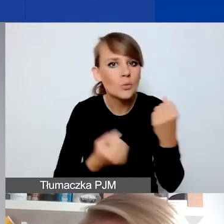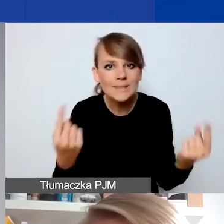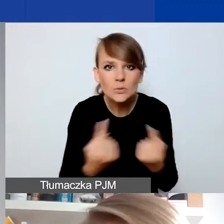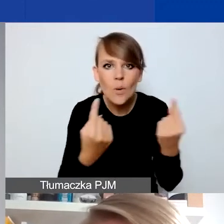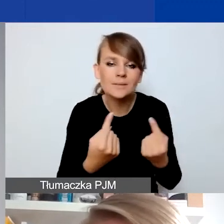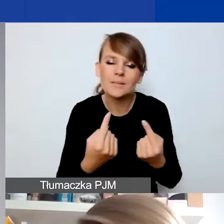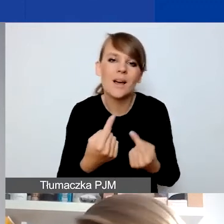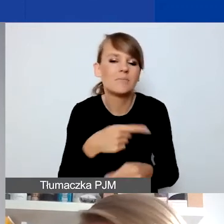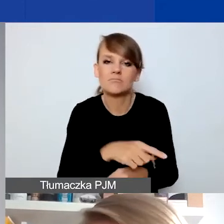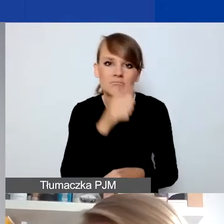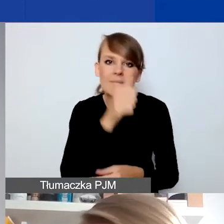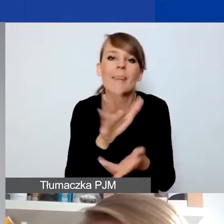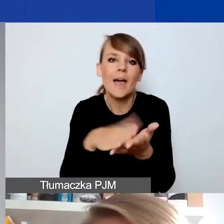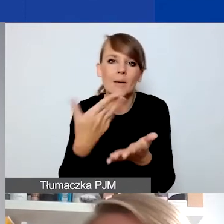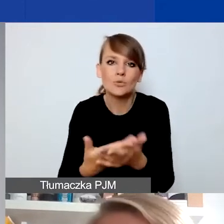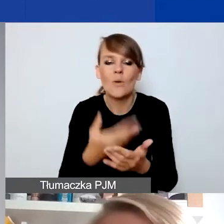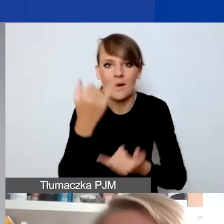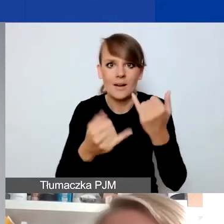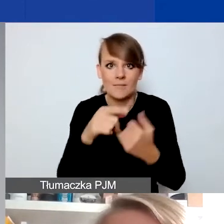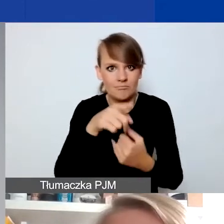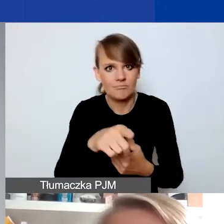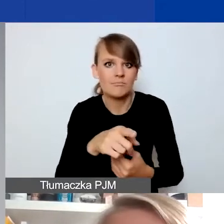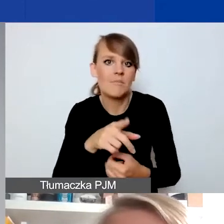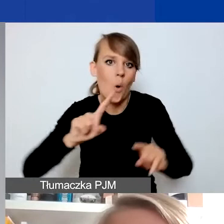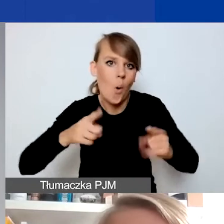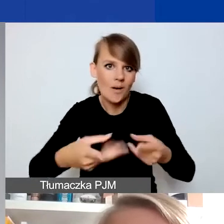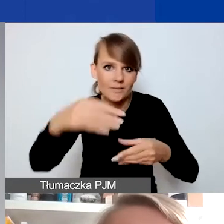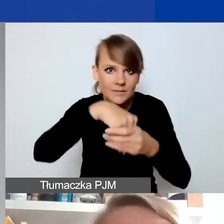Jeżeli ktoś z was np. jako organizacja prowadzi jakiś rodzaj wsparcia